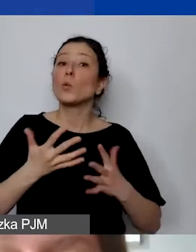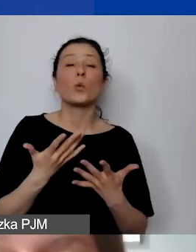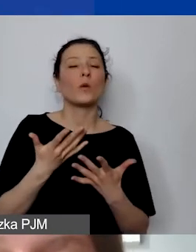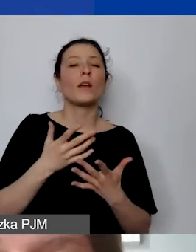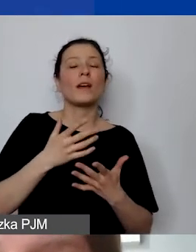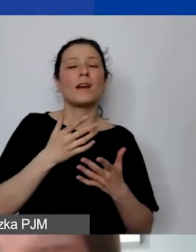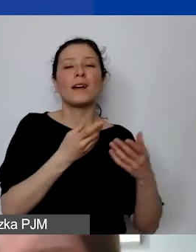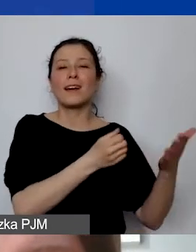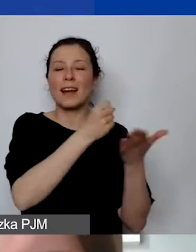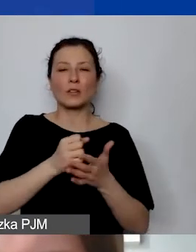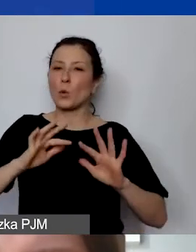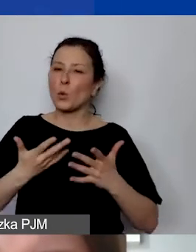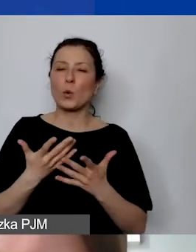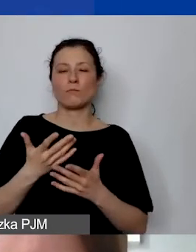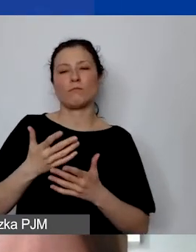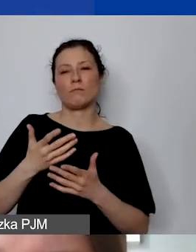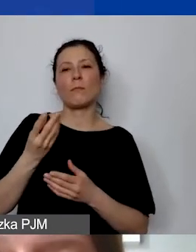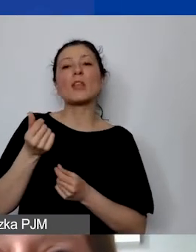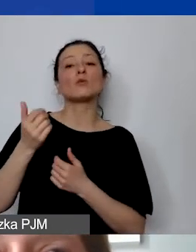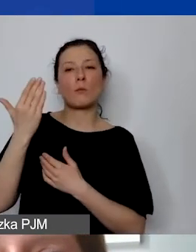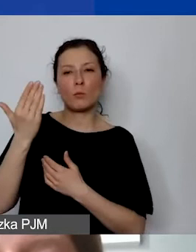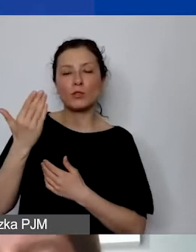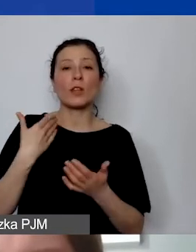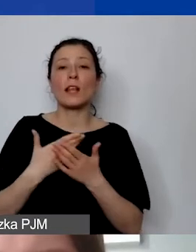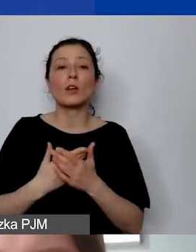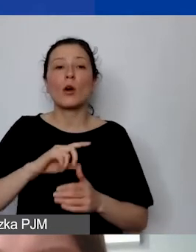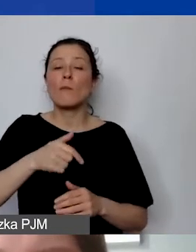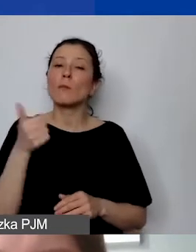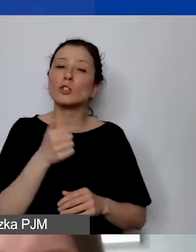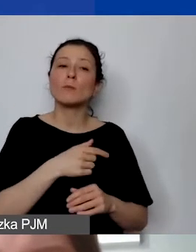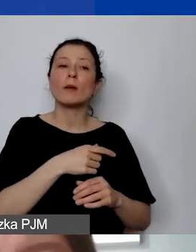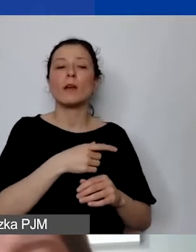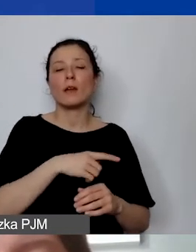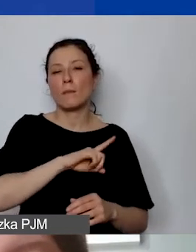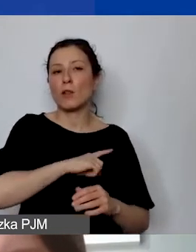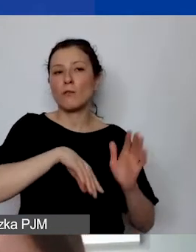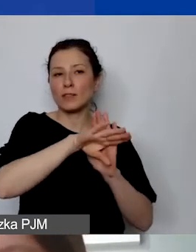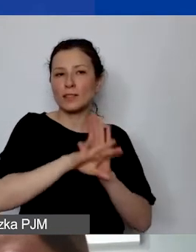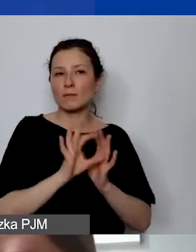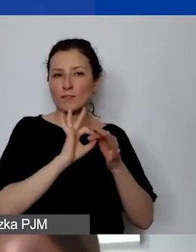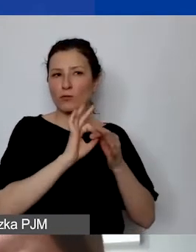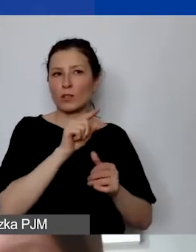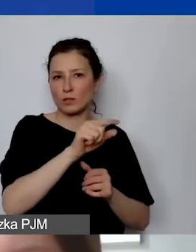W związku z tym obowiązują nas tylko wytyczne donorów. Prosimy o to, żeby na poziomie realizacji projektu,